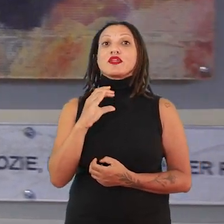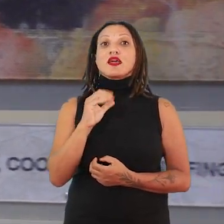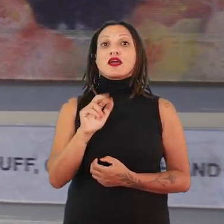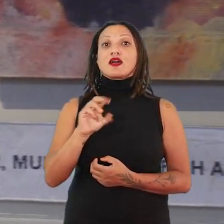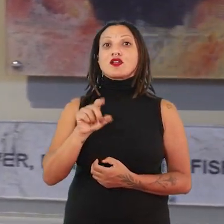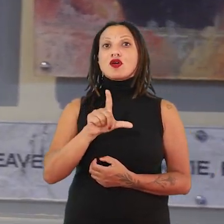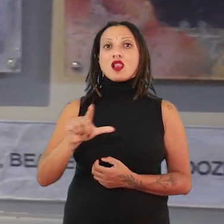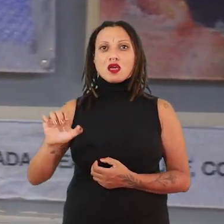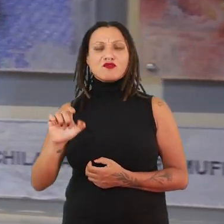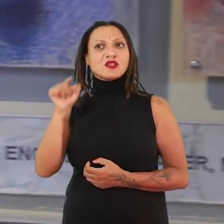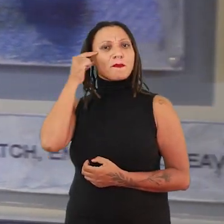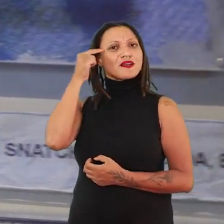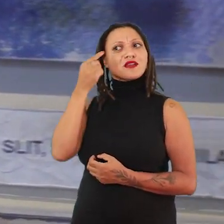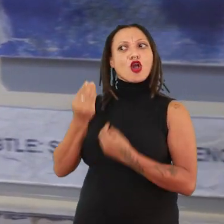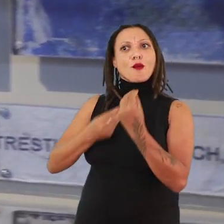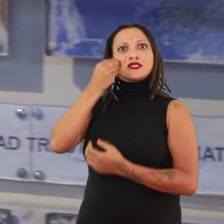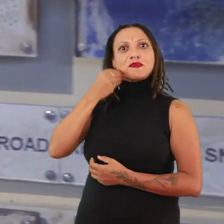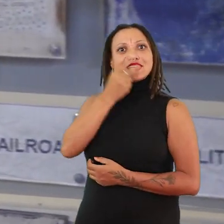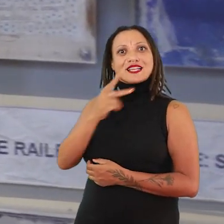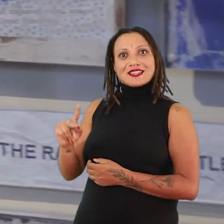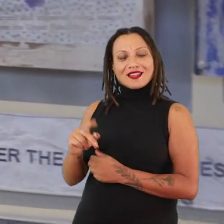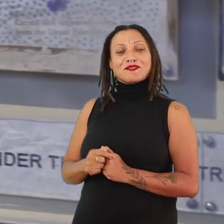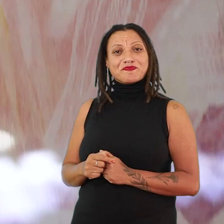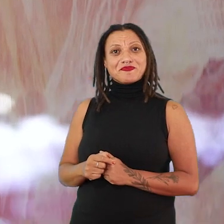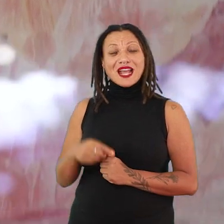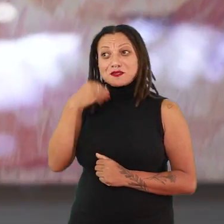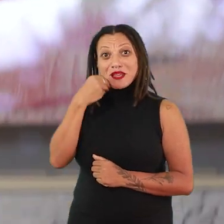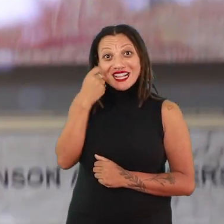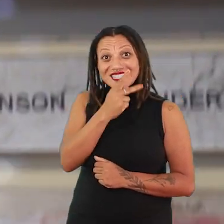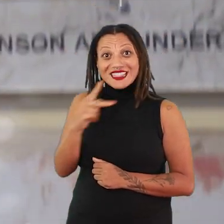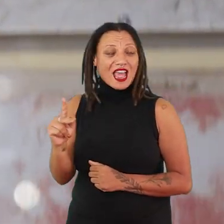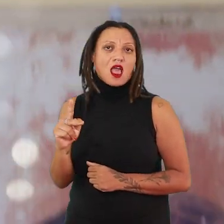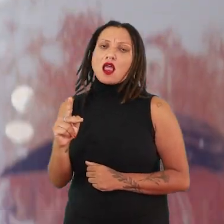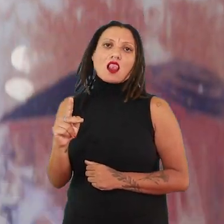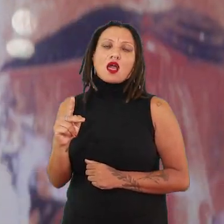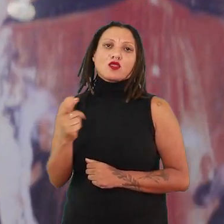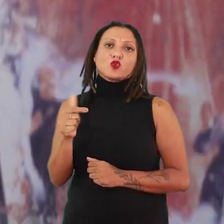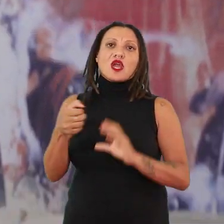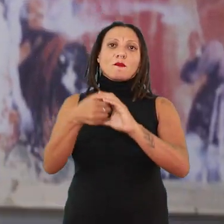na régua de experiência dela. Ela tem uma régua de experiência que não vai definir uma categoria identitária.